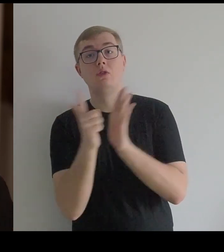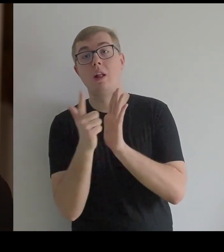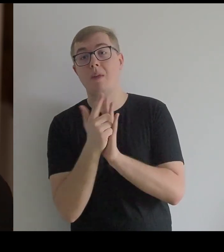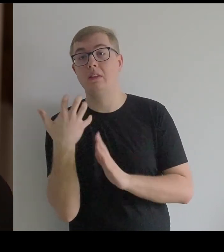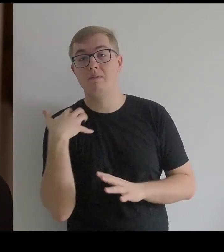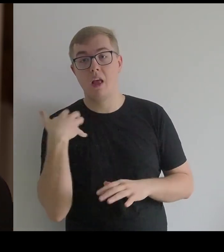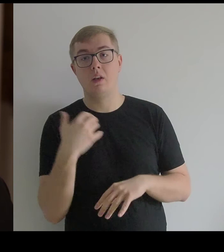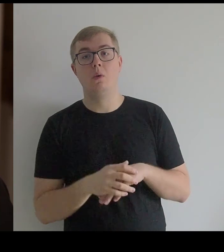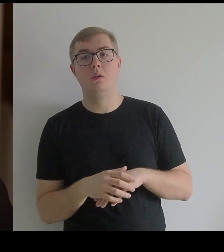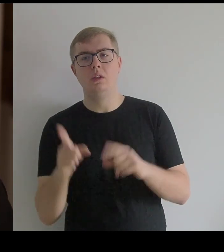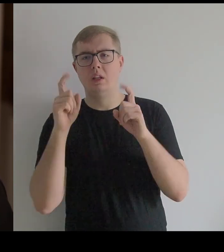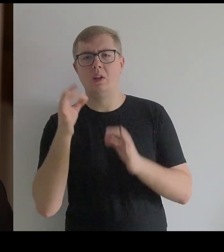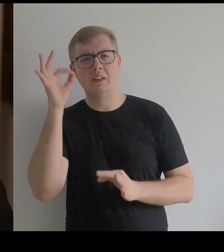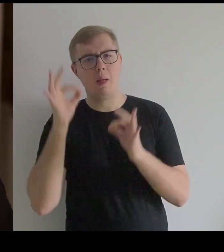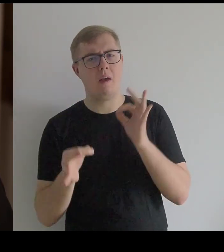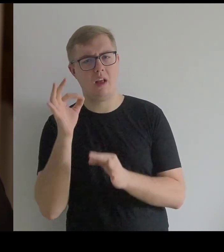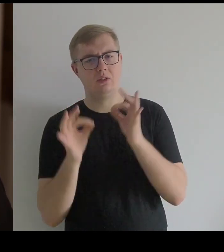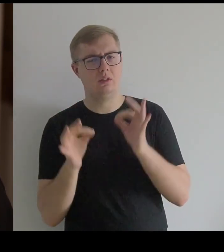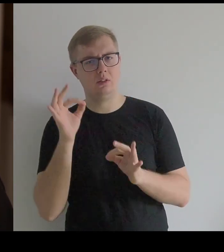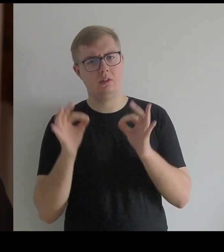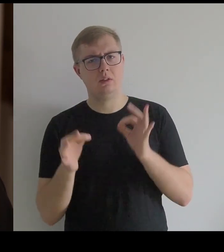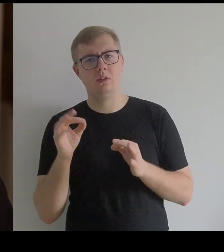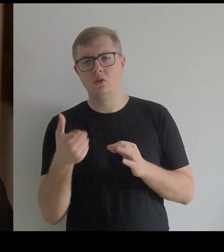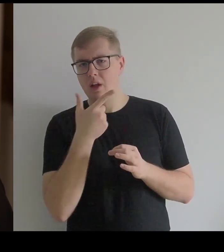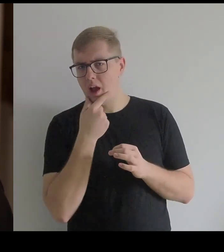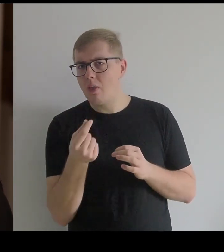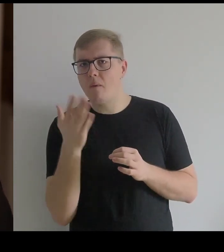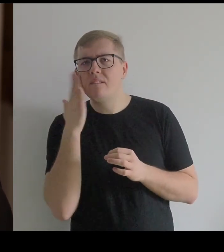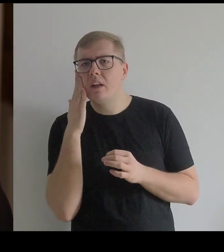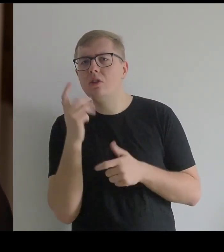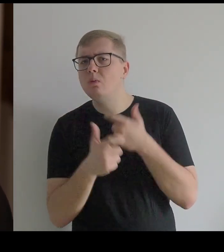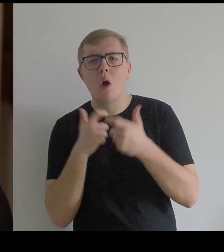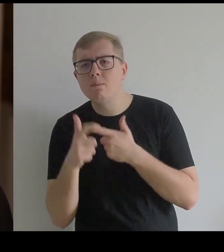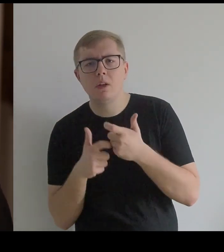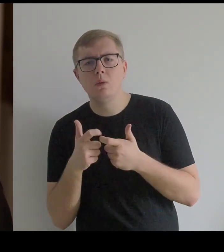I zaczęłam się zastanawiać, czy Kantor wiedział co robił,